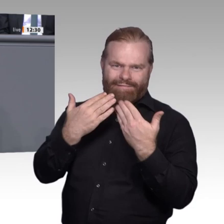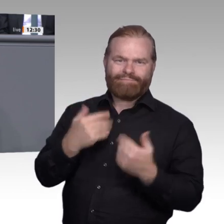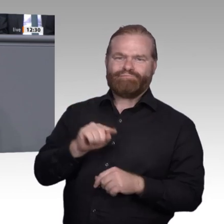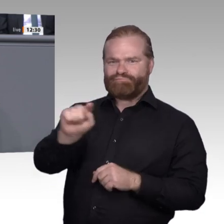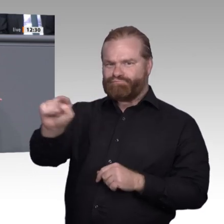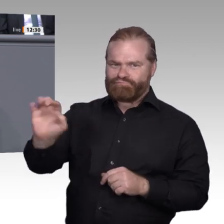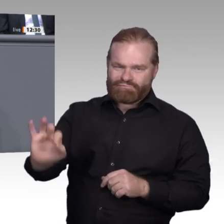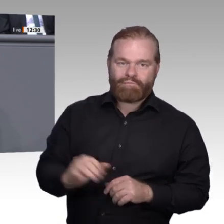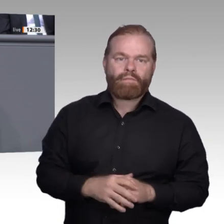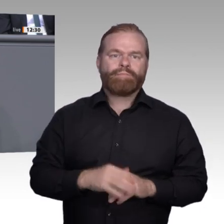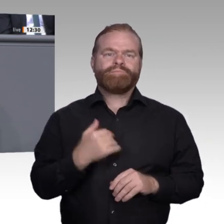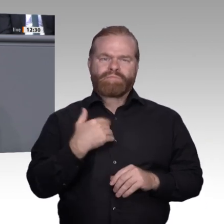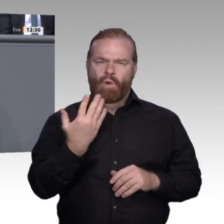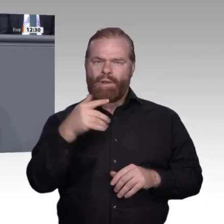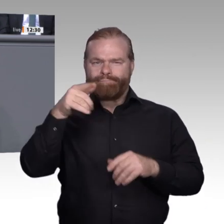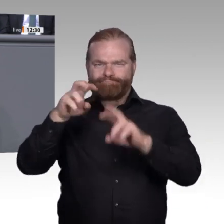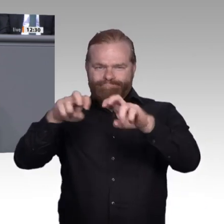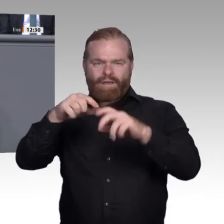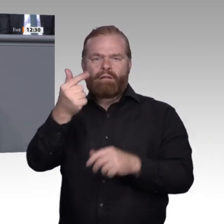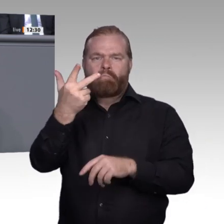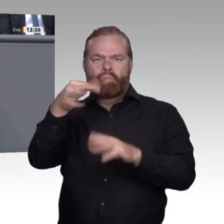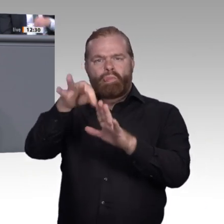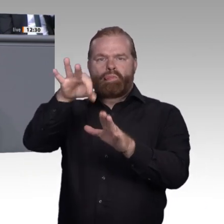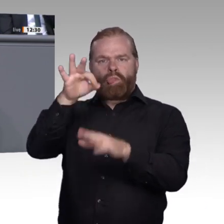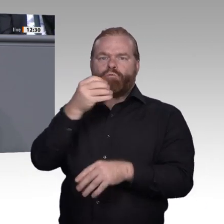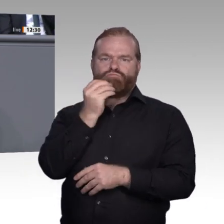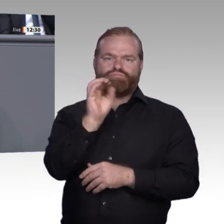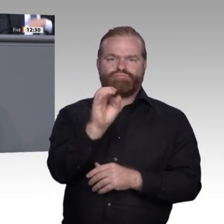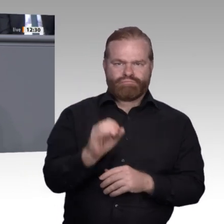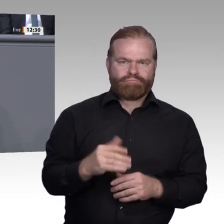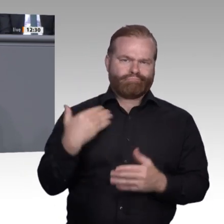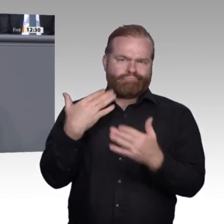in Sachen Digitalisierung sind, stehen andere noch fast am Anfang;